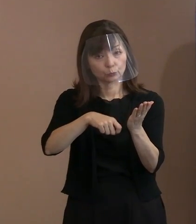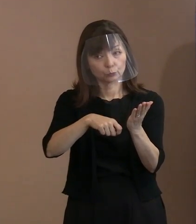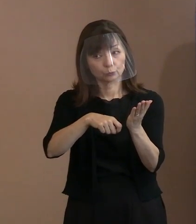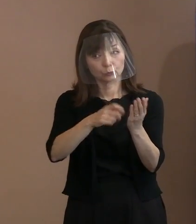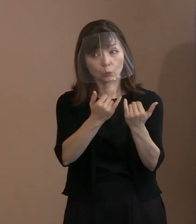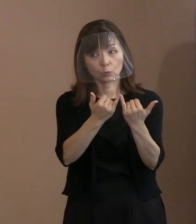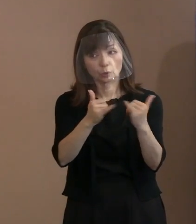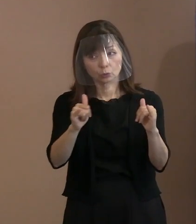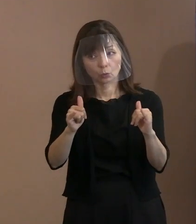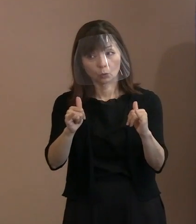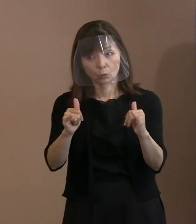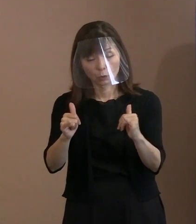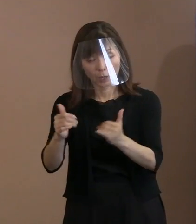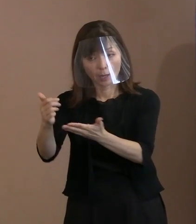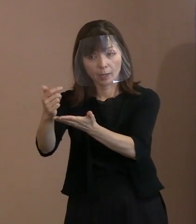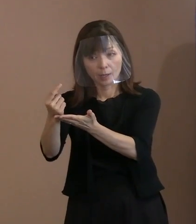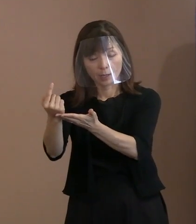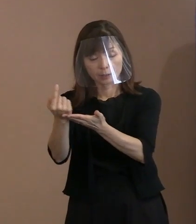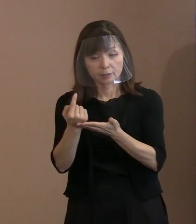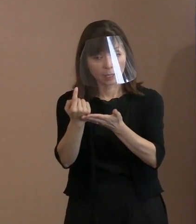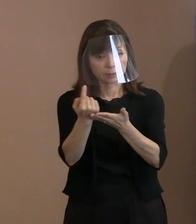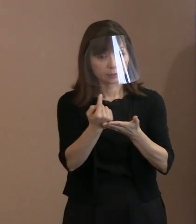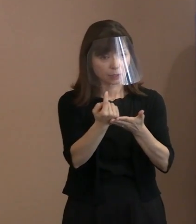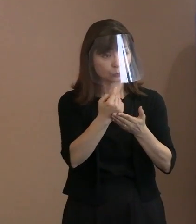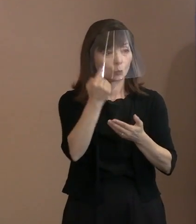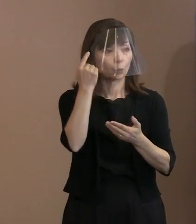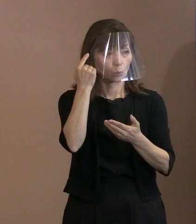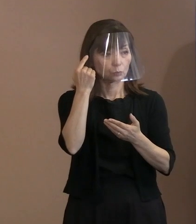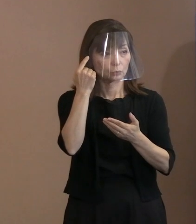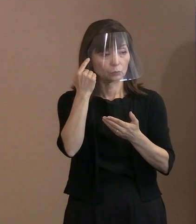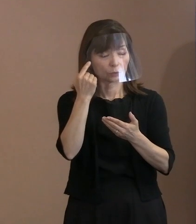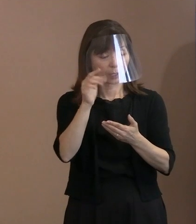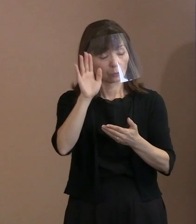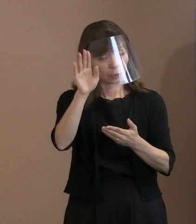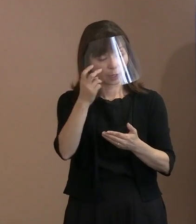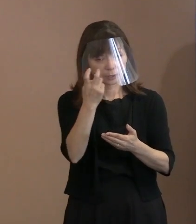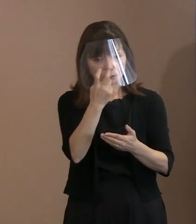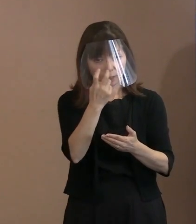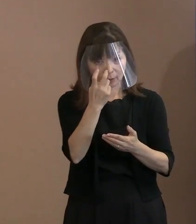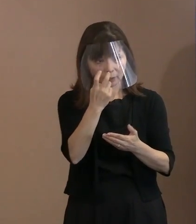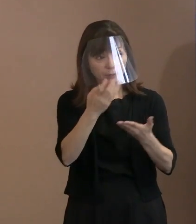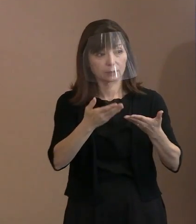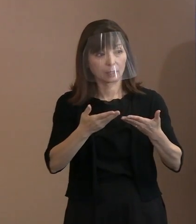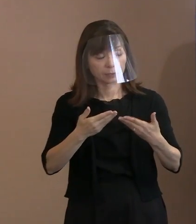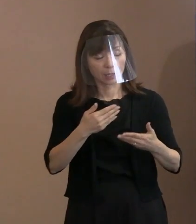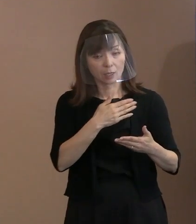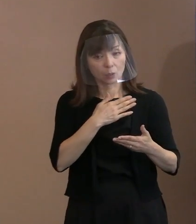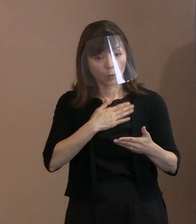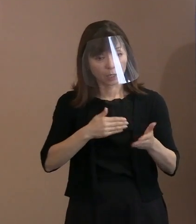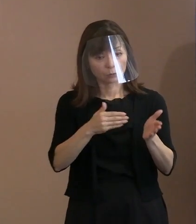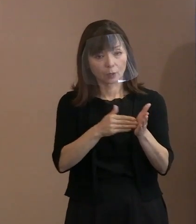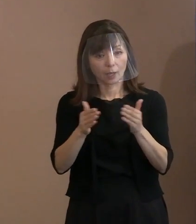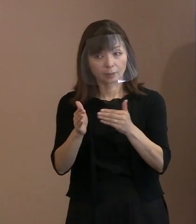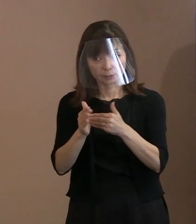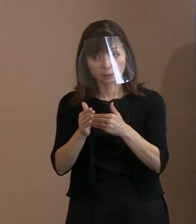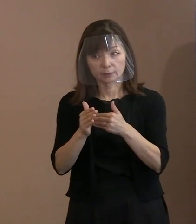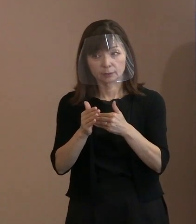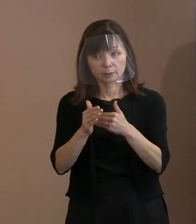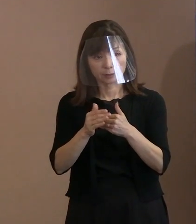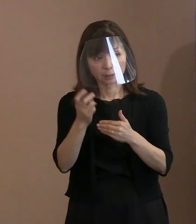ちょっとお調べいただいて分かる範囲でも 結構なんですけれども､いかがでしょうか｡